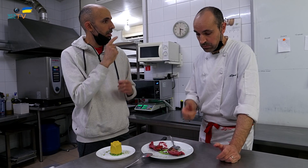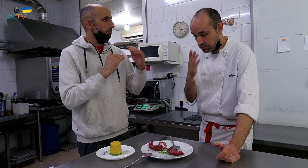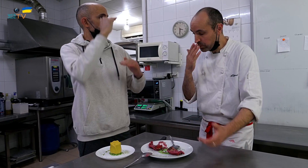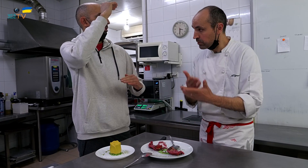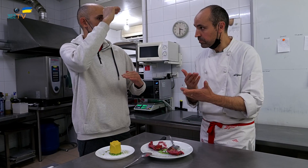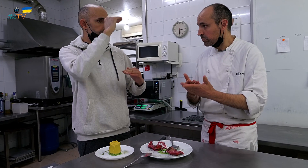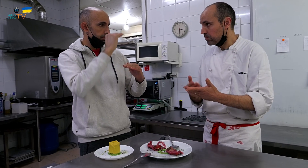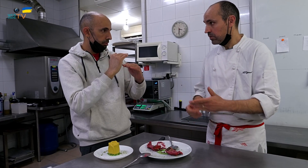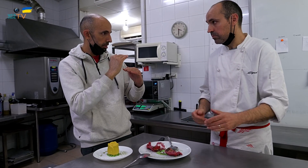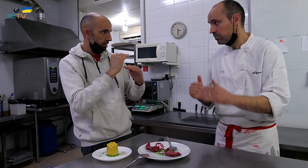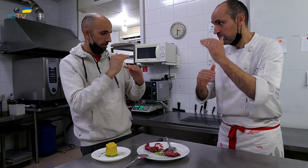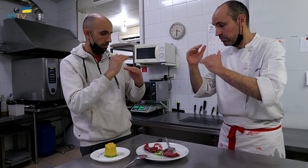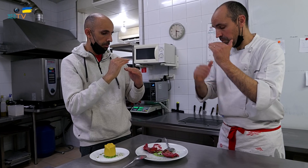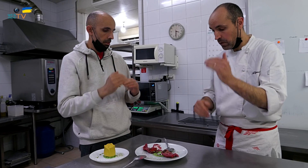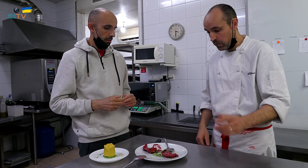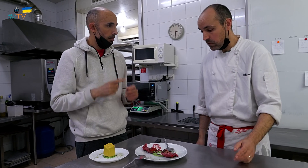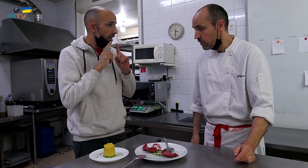y en menor cantidad. Beneficiaría el postre.